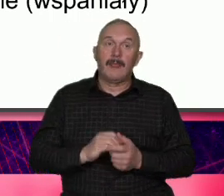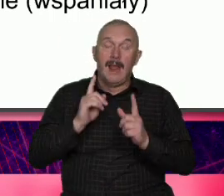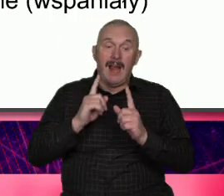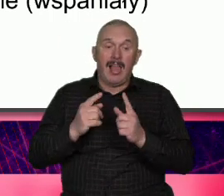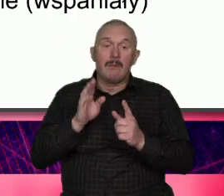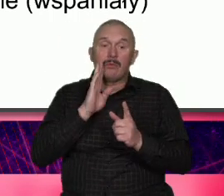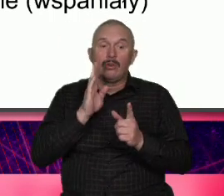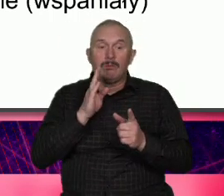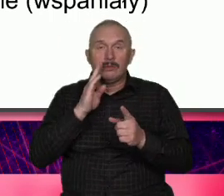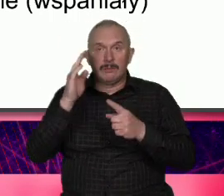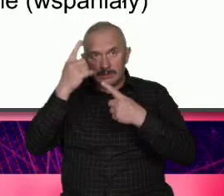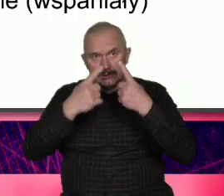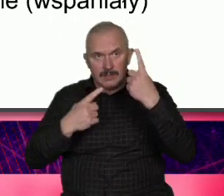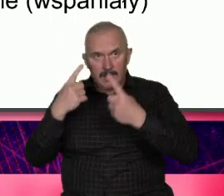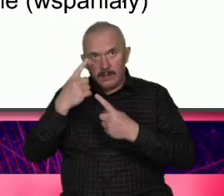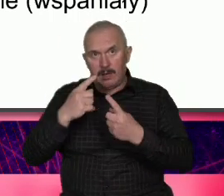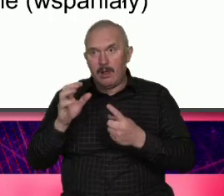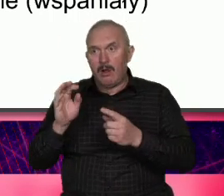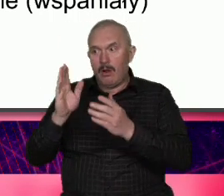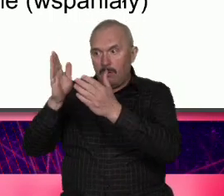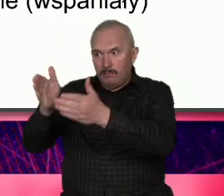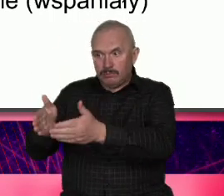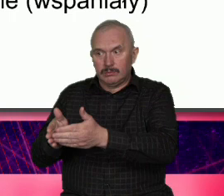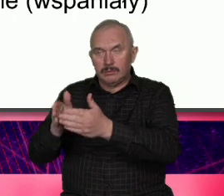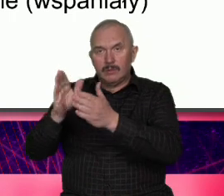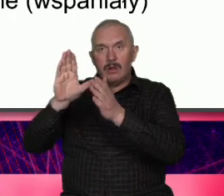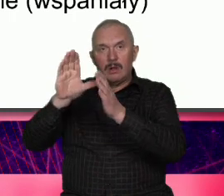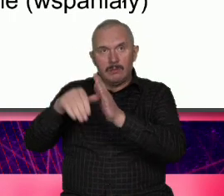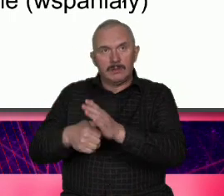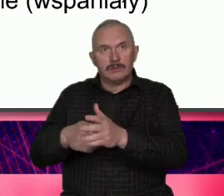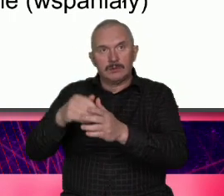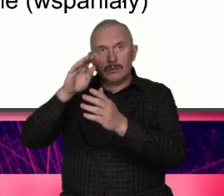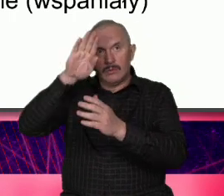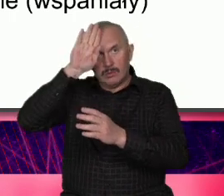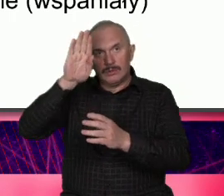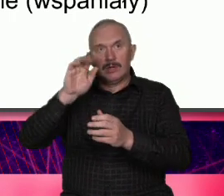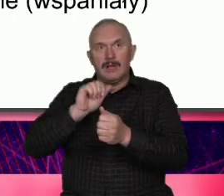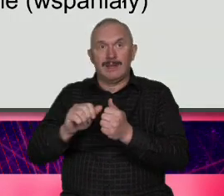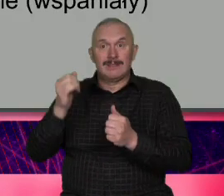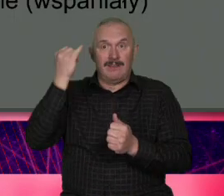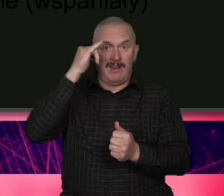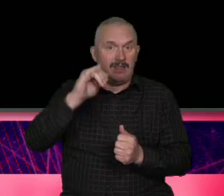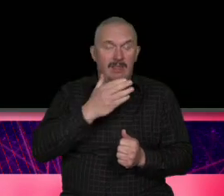o mieście są wady nie ukrywamy ich ale próbujemy je